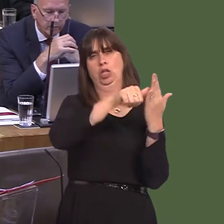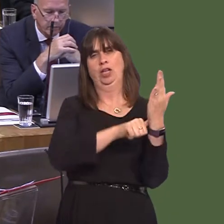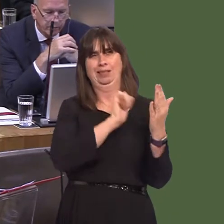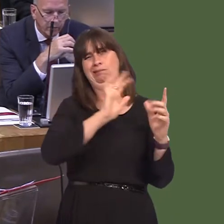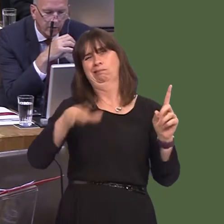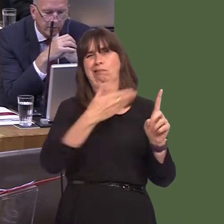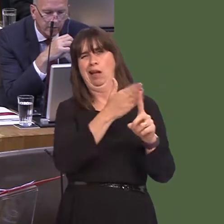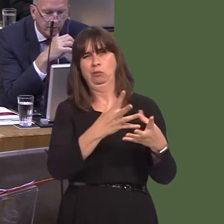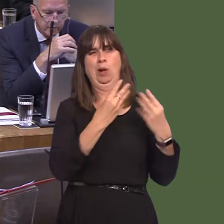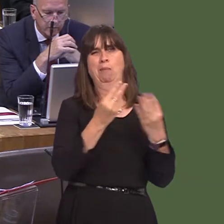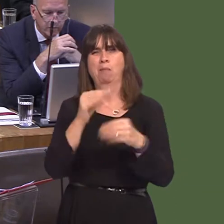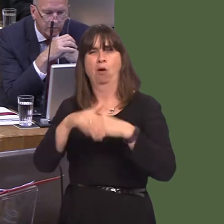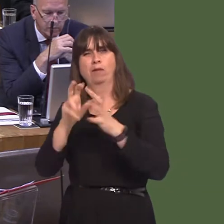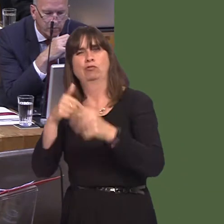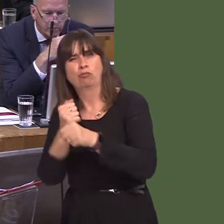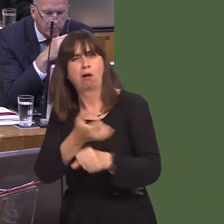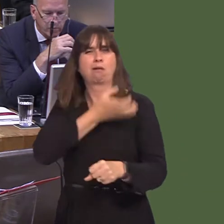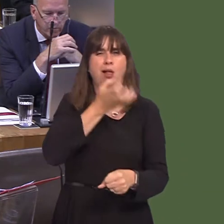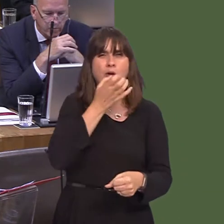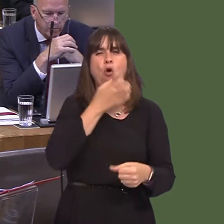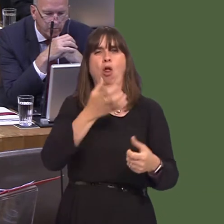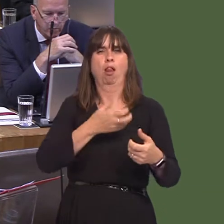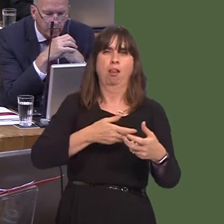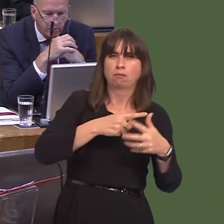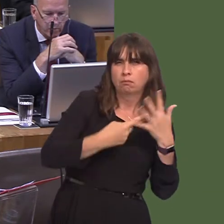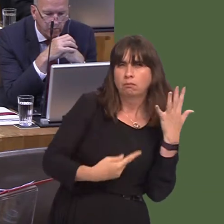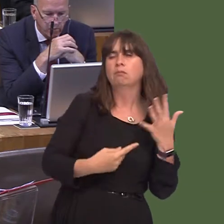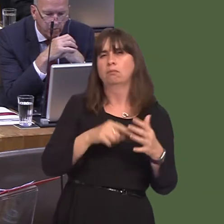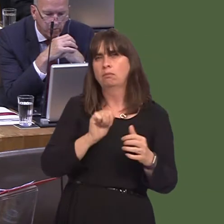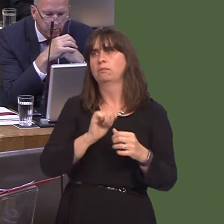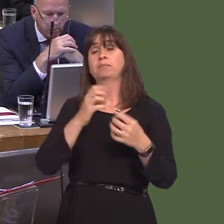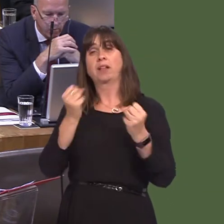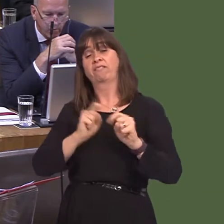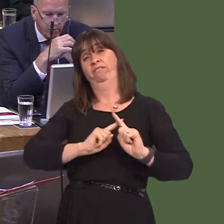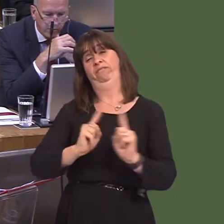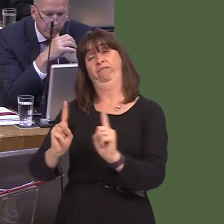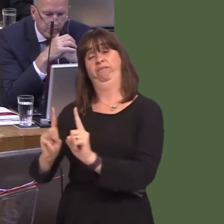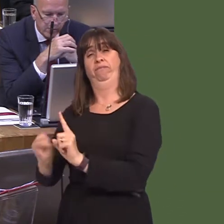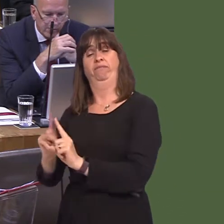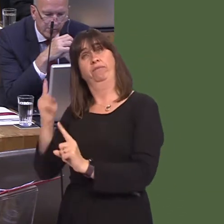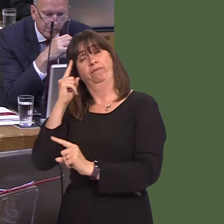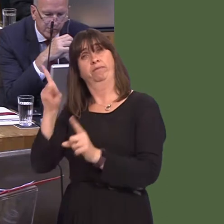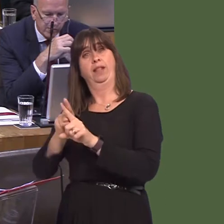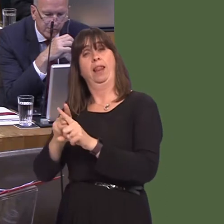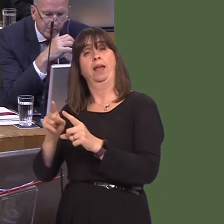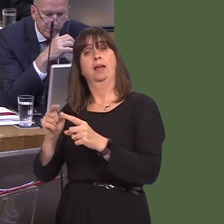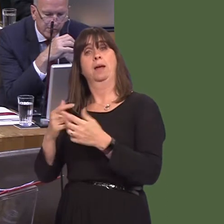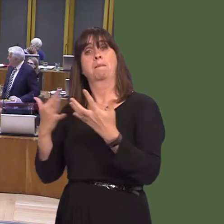supporting services that are commissioned by area planning boards, and also, of course, this afternoon, introducing the Public Health (Minimum Price for Alcohol) (Wales) Bill.